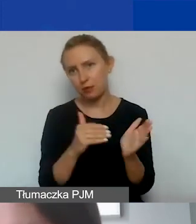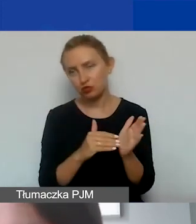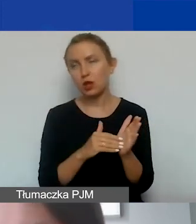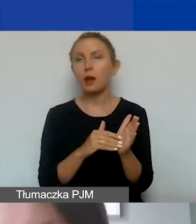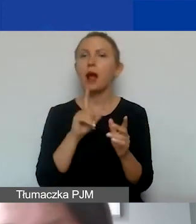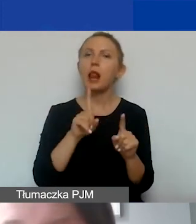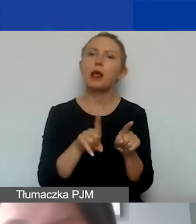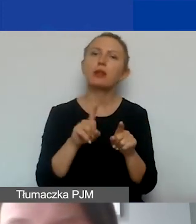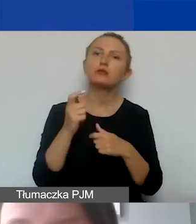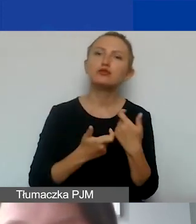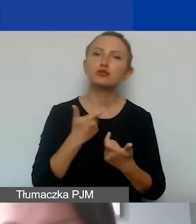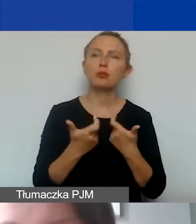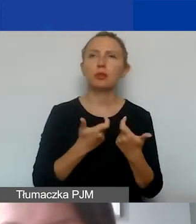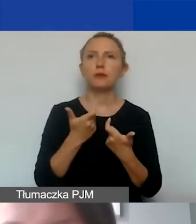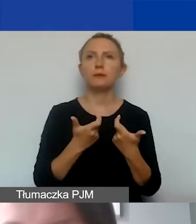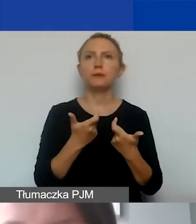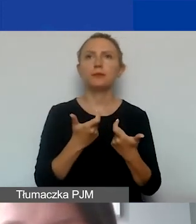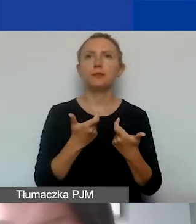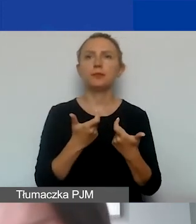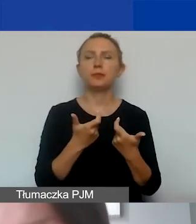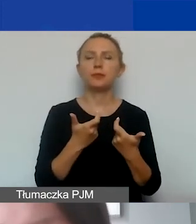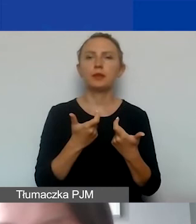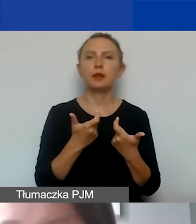Ale także prowadzenie strony internetowej,